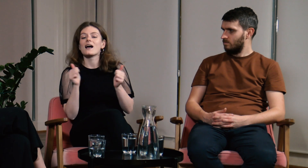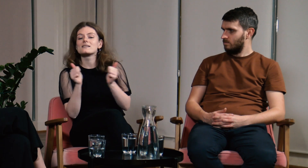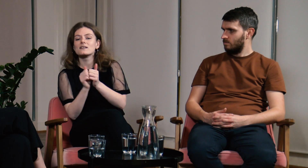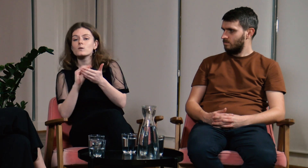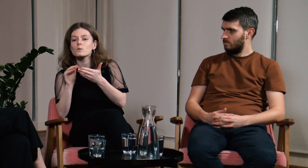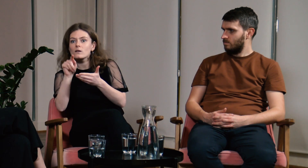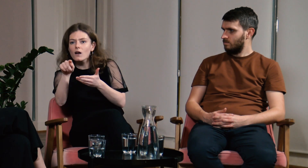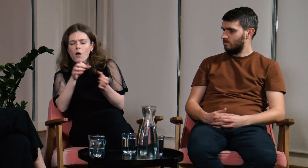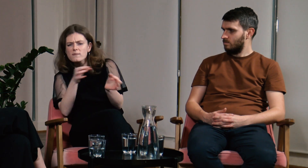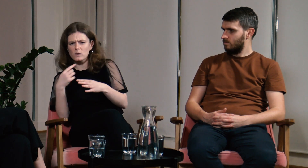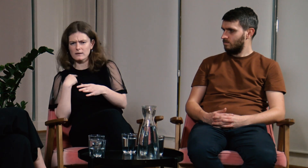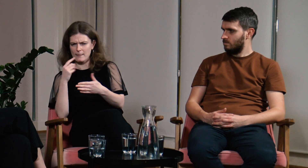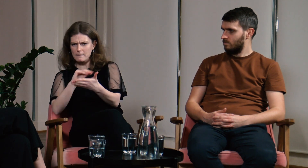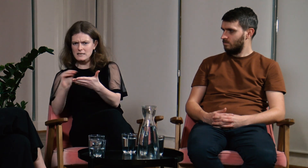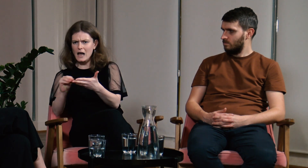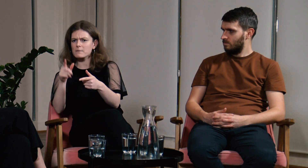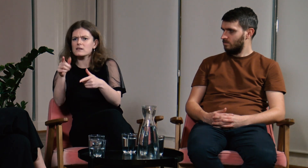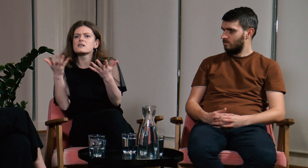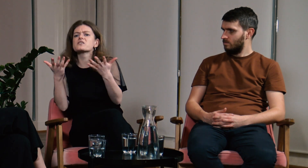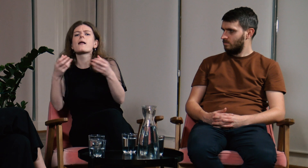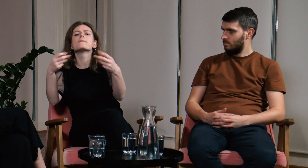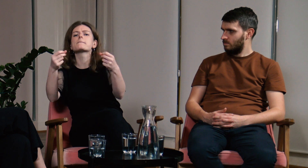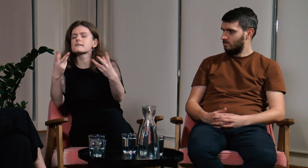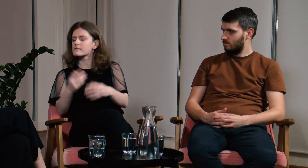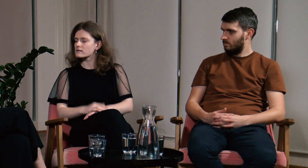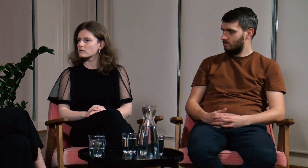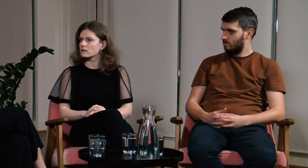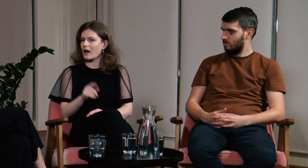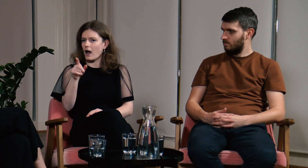Od razu zareagowałam i napisałam do asystenta notującego z pytaniem gdzie są napisy.